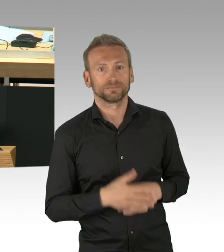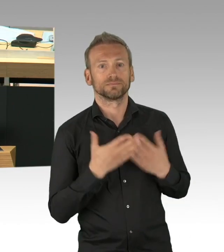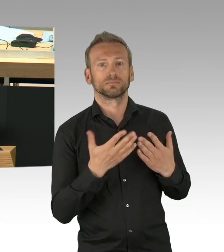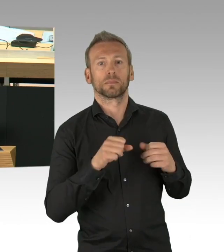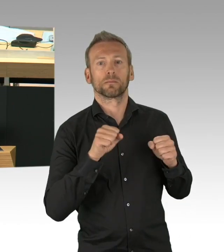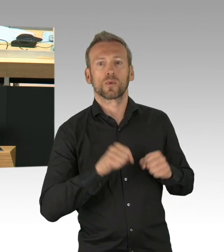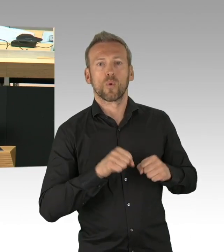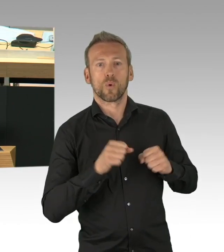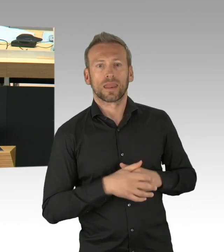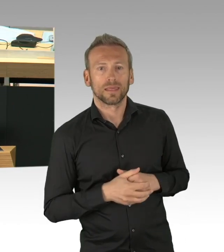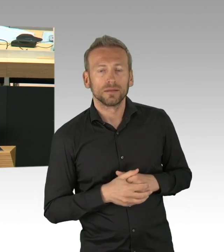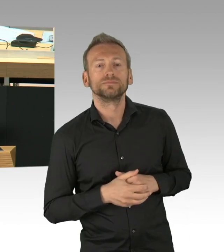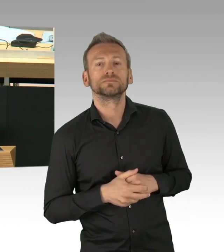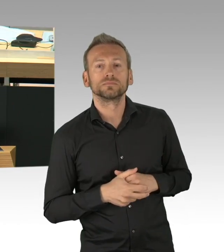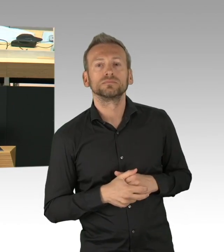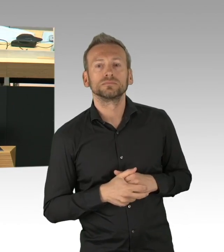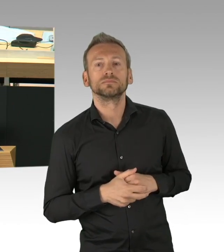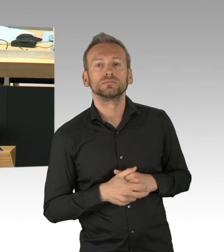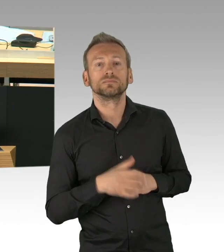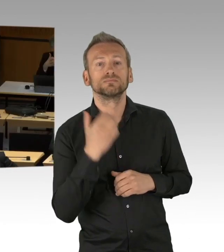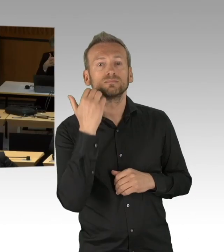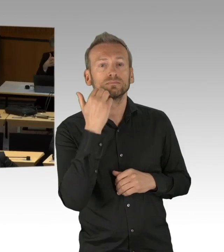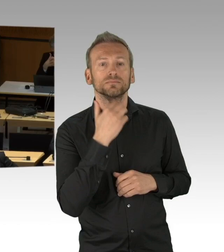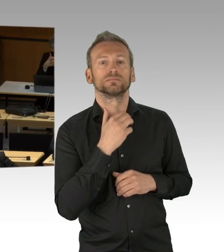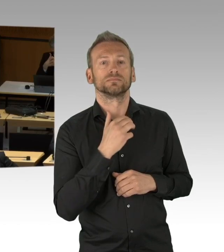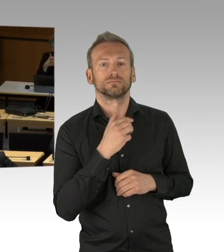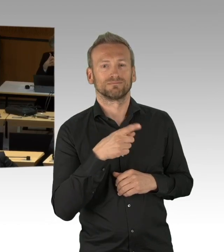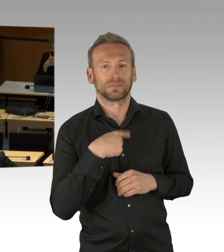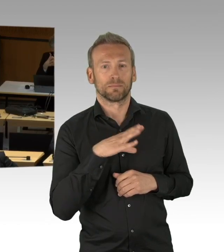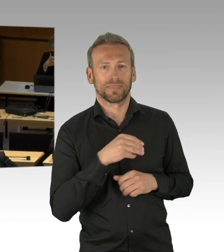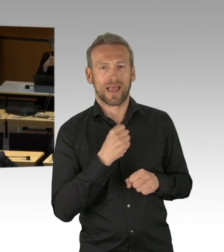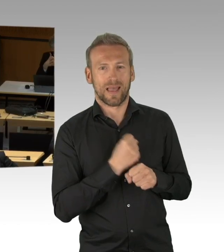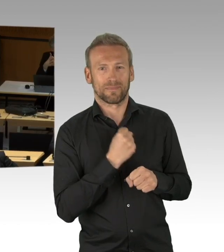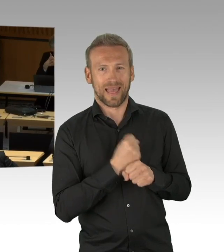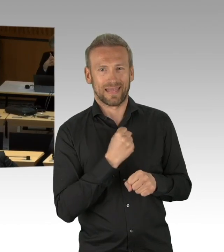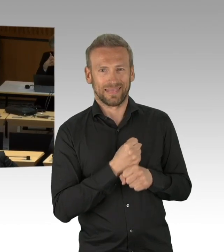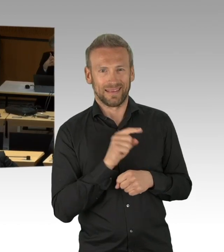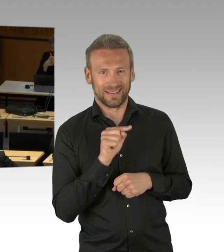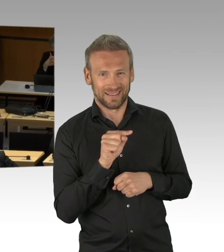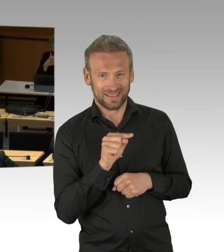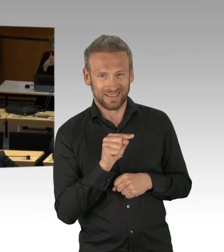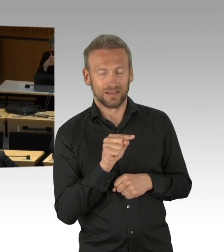finden Sie doch in Ihrer Fraktion erst mal eine einheitliche Haltung zu dem Thema.